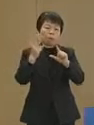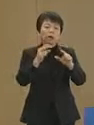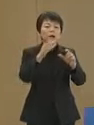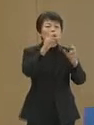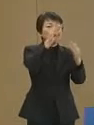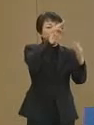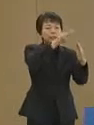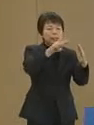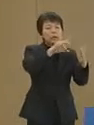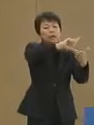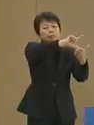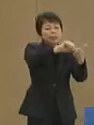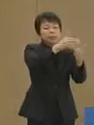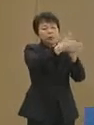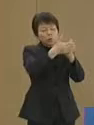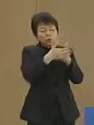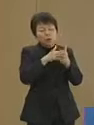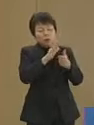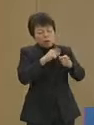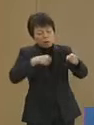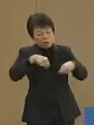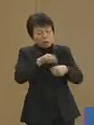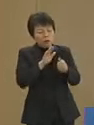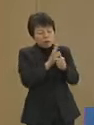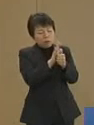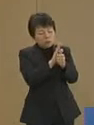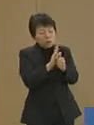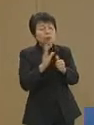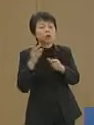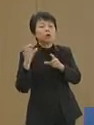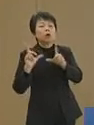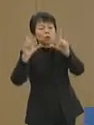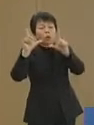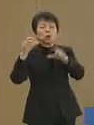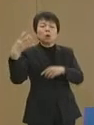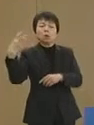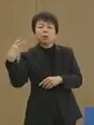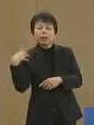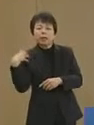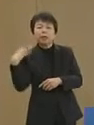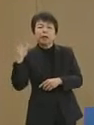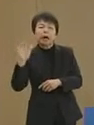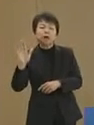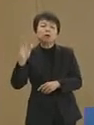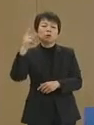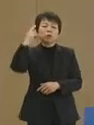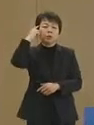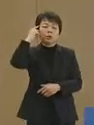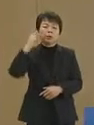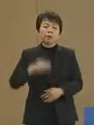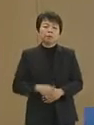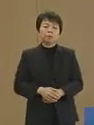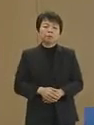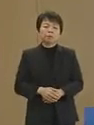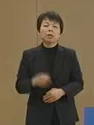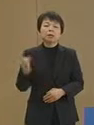東京都の責務であると 存じております さらに